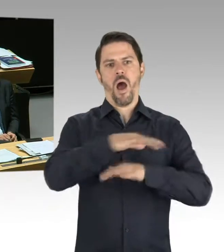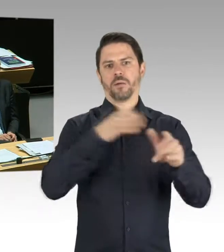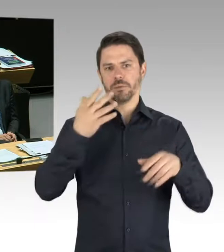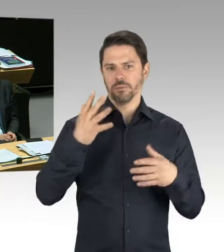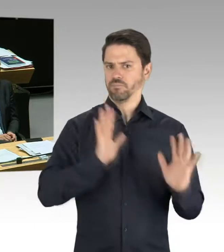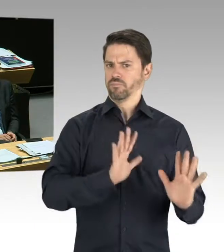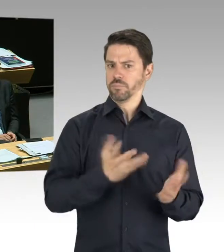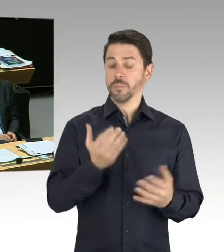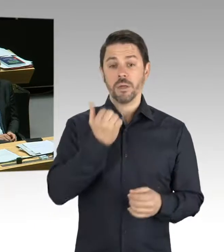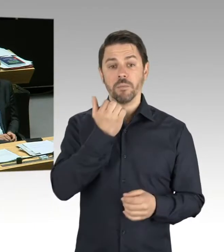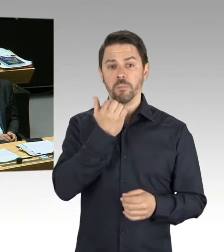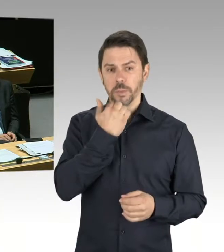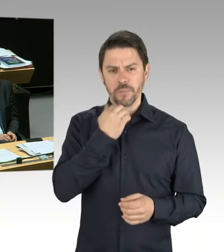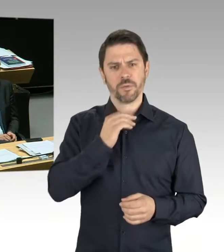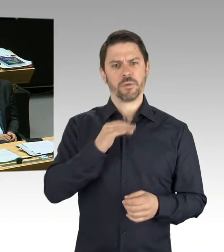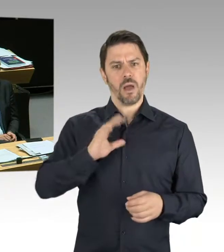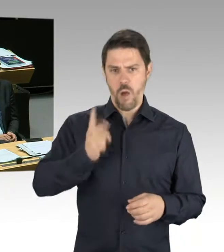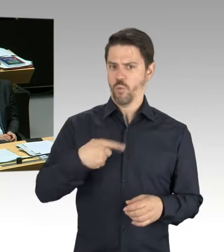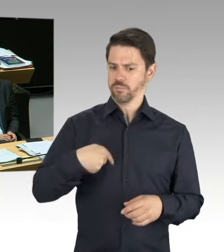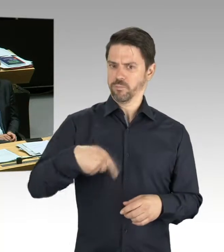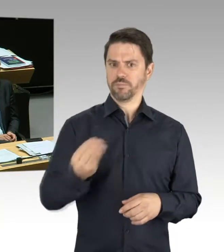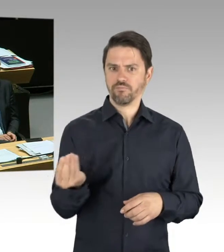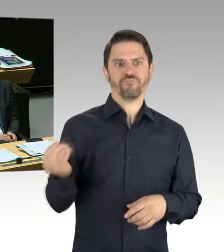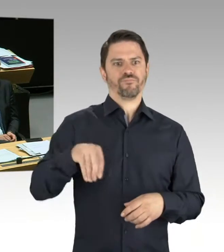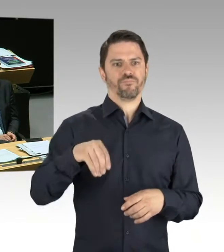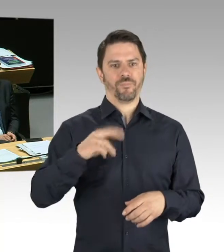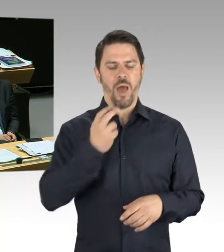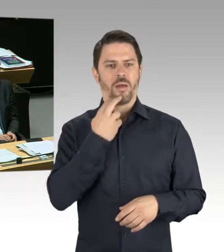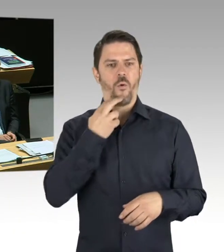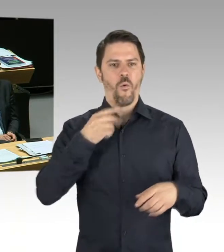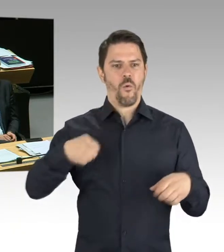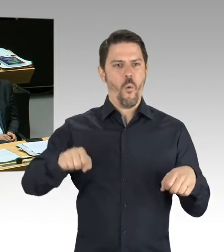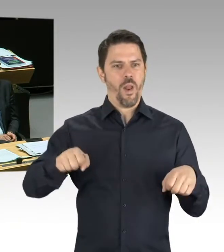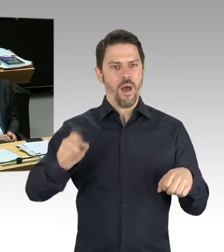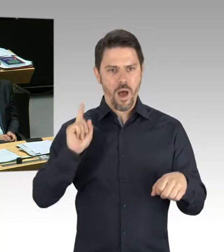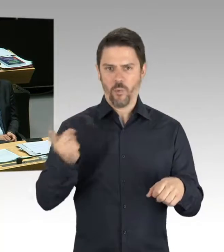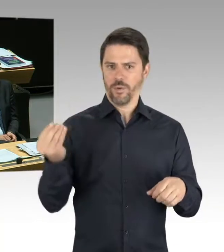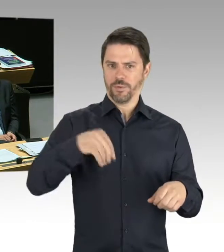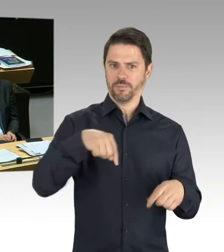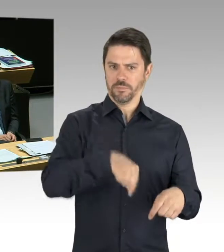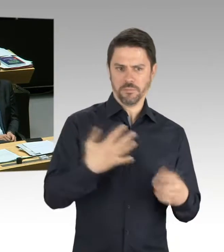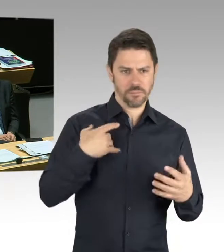zu der zukünftigen Entwicklung dieses Werkes, insbesondere natürlich die Herausforderungen für die Automobilindustrie, die anstehen,